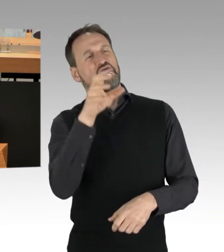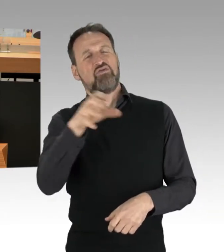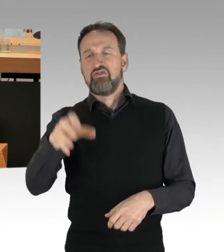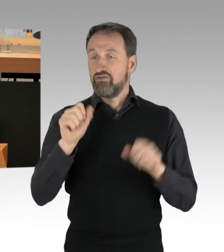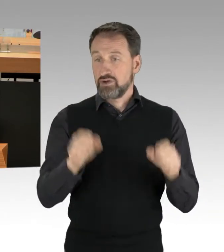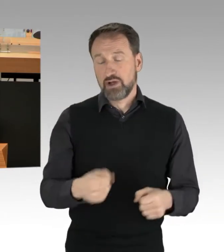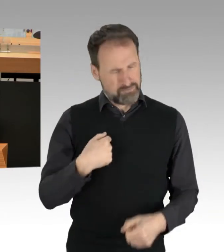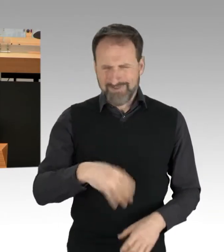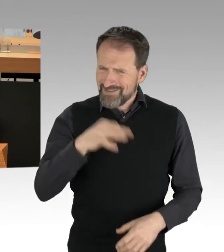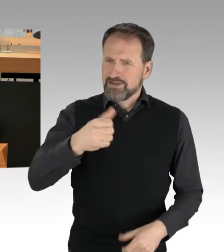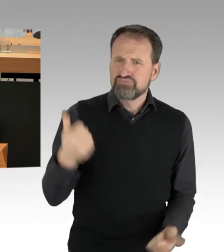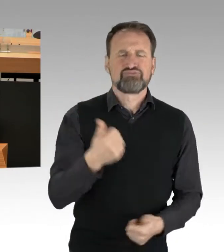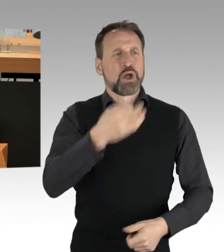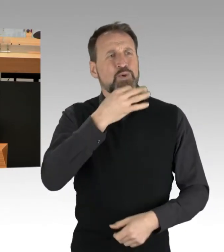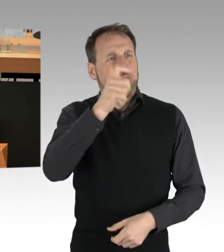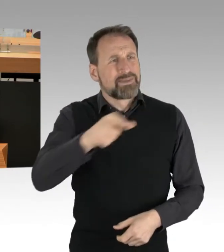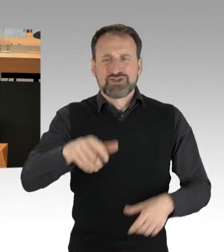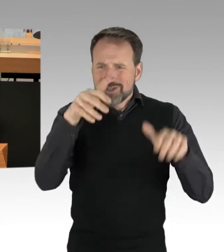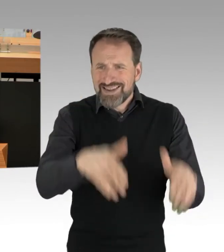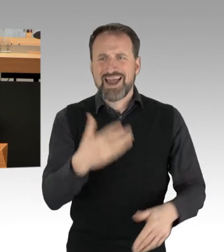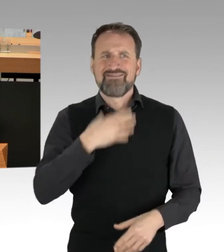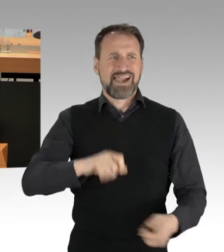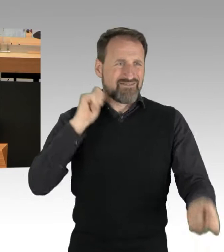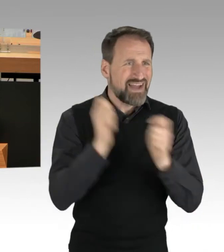damit wir auch in 20, in 30, in 40 Jahren noch einen bewohnbaren Planeten